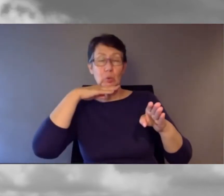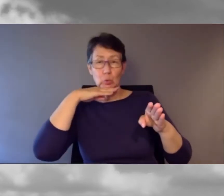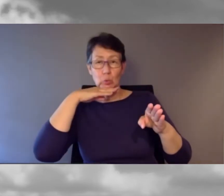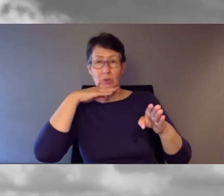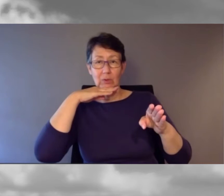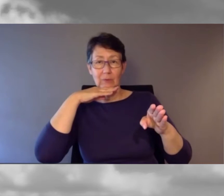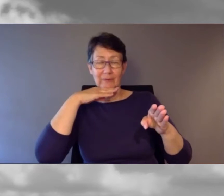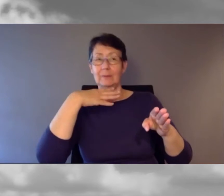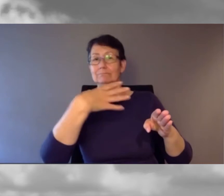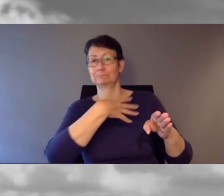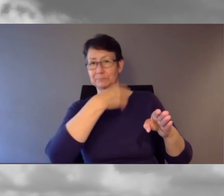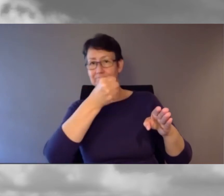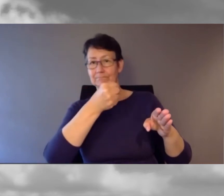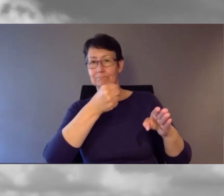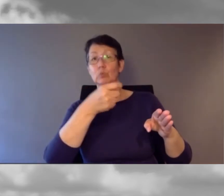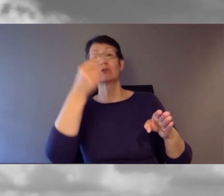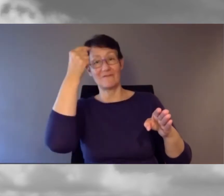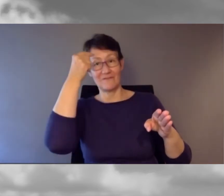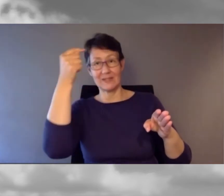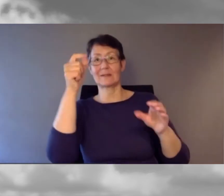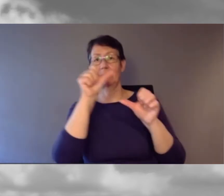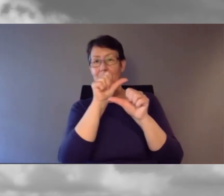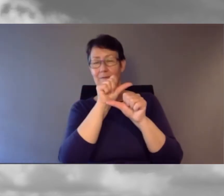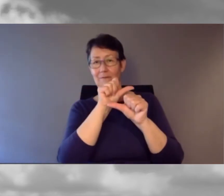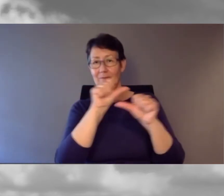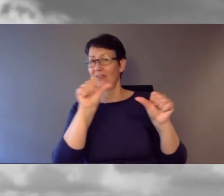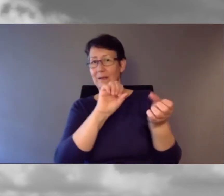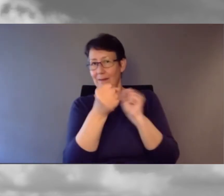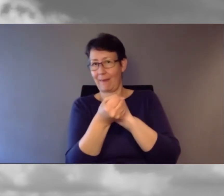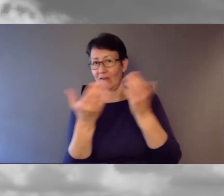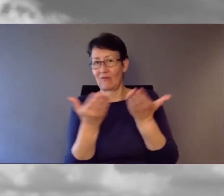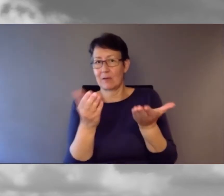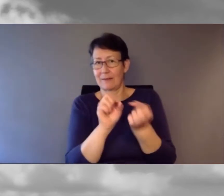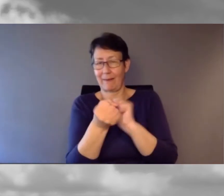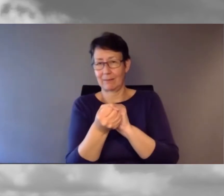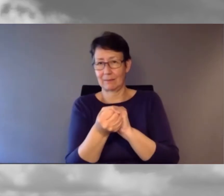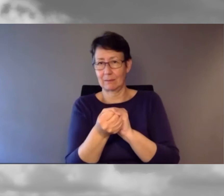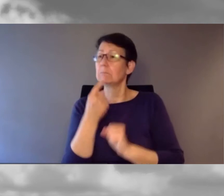Und ich sage: "Mhm, ja genau."